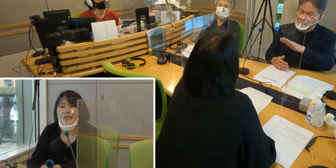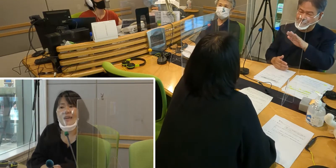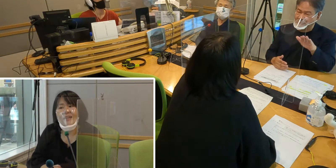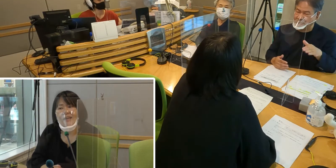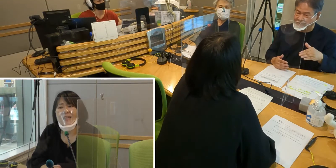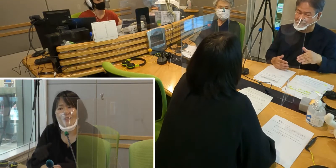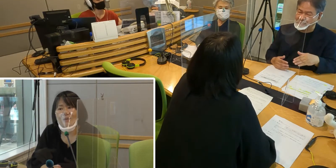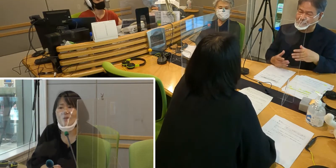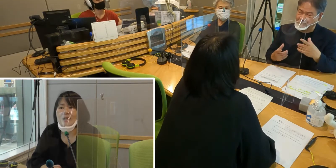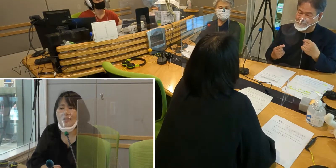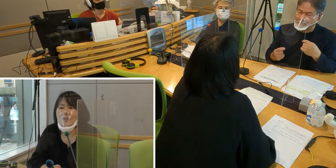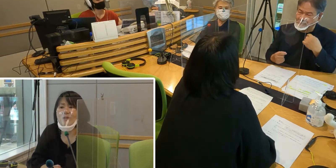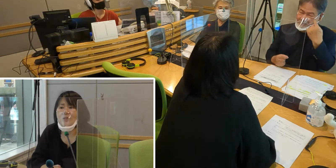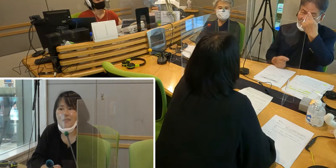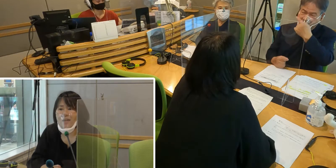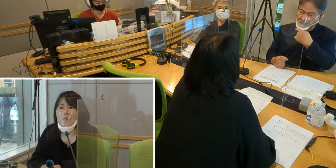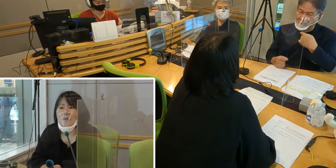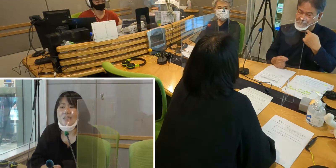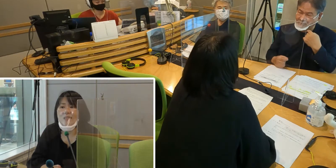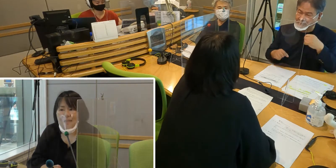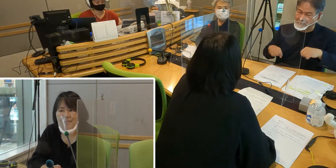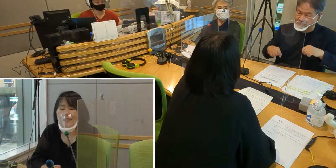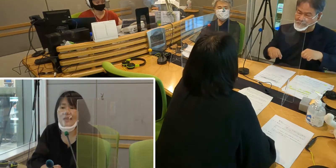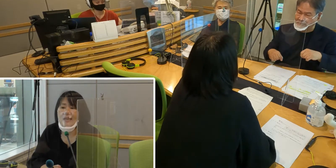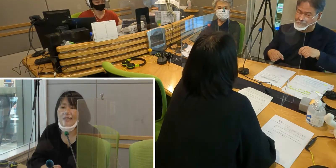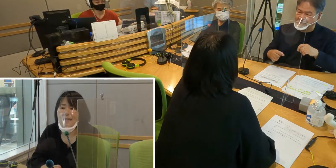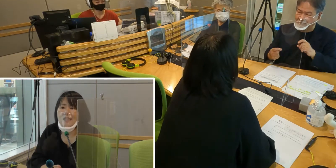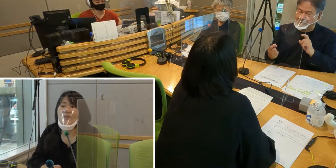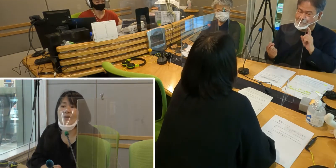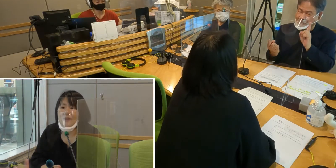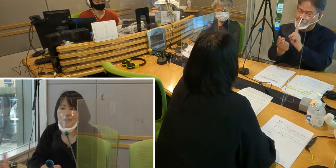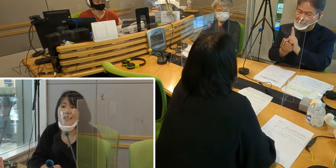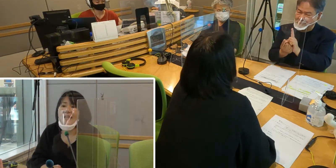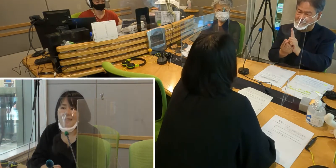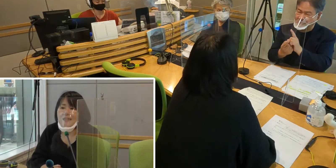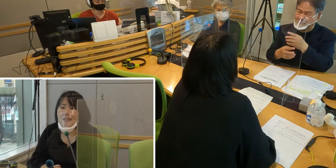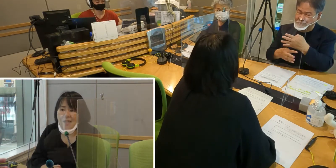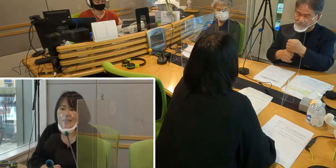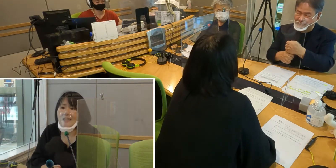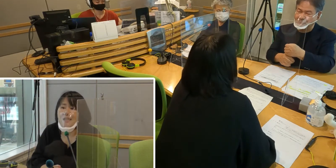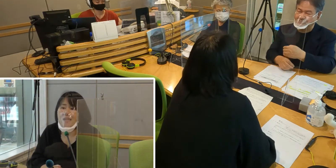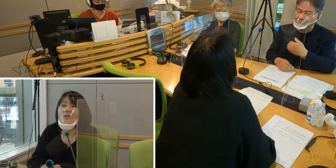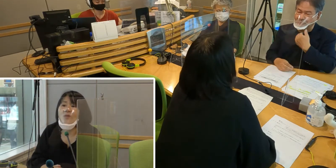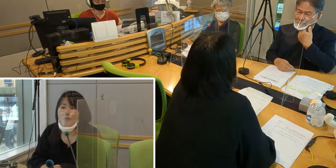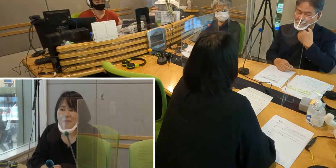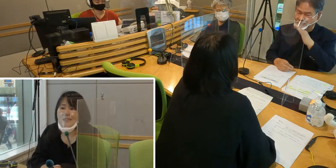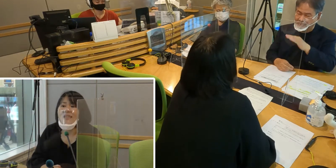やはり早くコロナが収束して マスクなく生活できるようになったらいいなと思います。